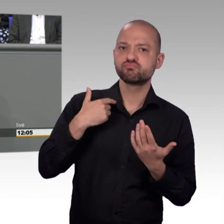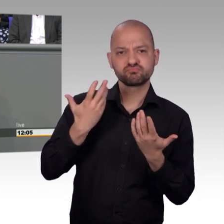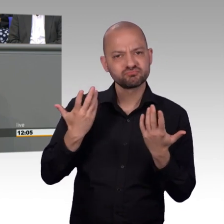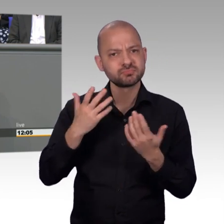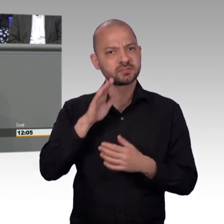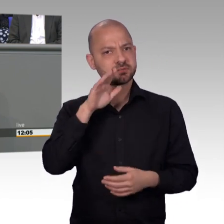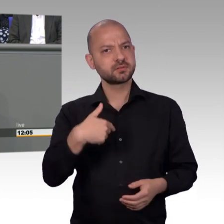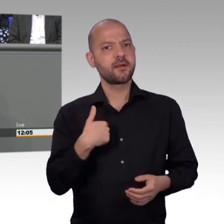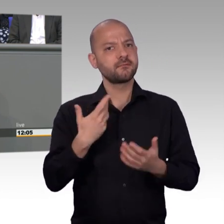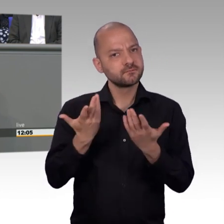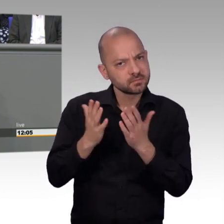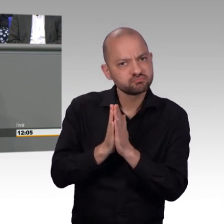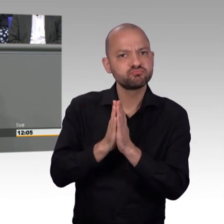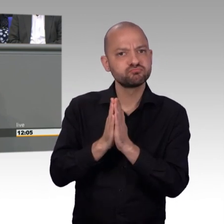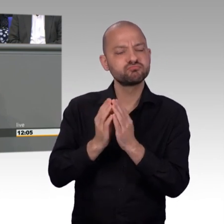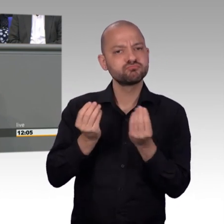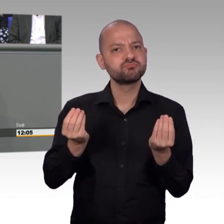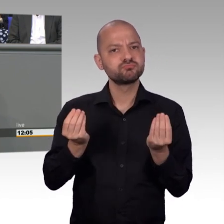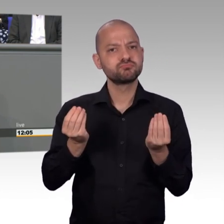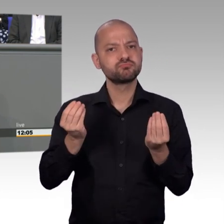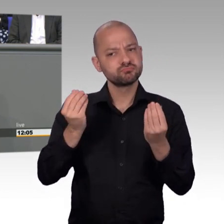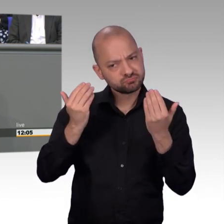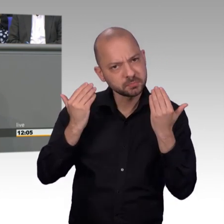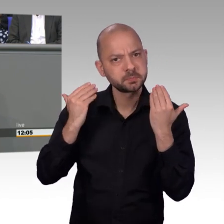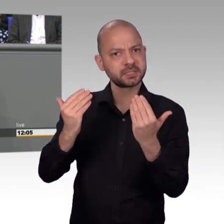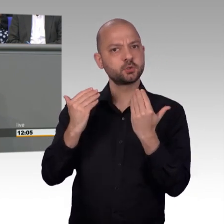um den Jahresbericht des Jahres 2017 vorzustellen.